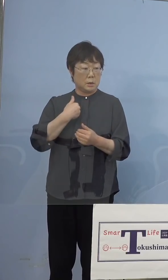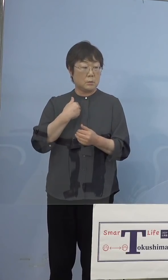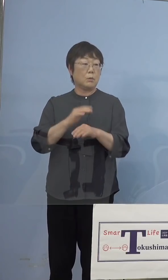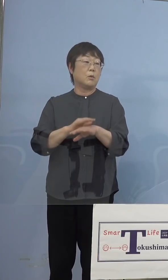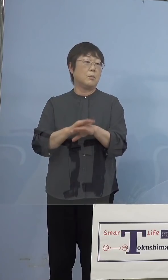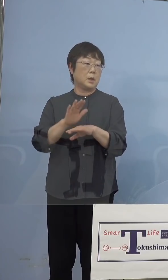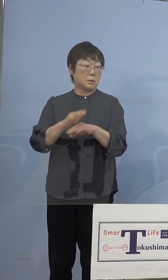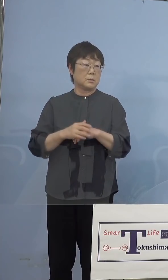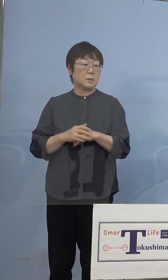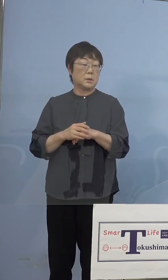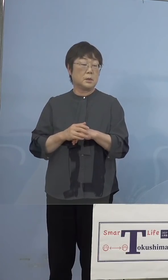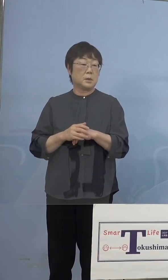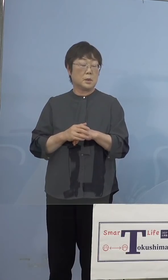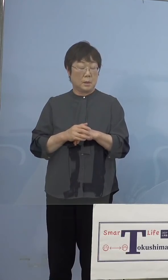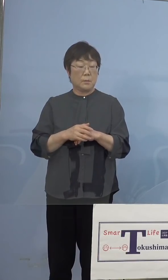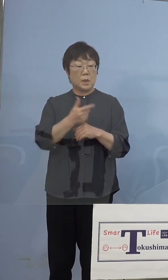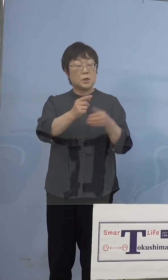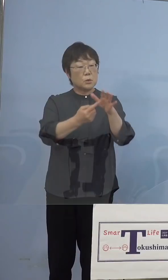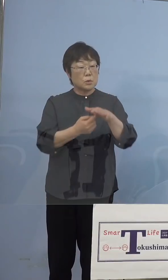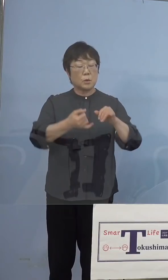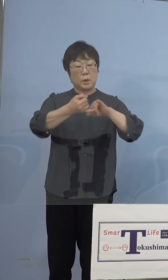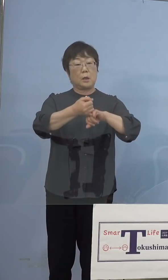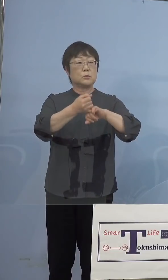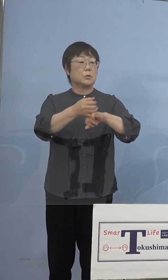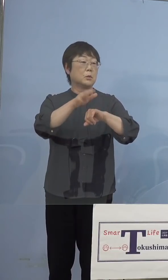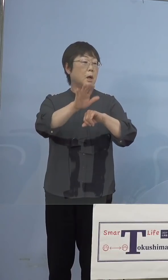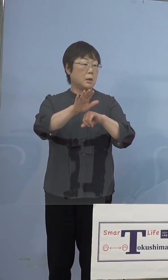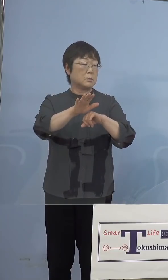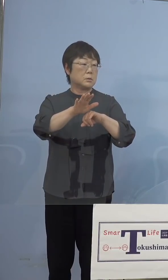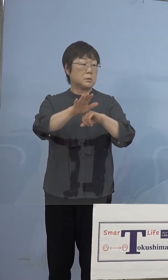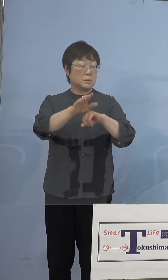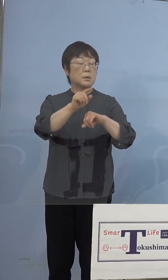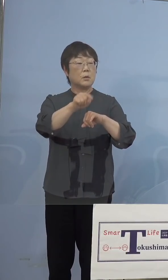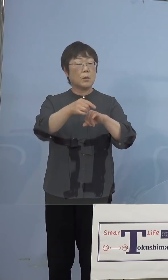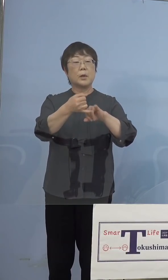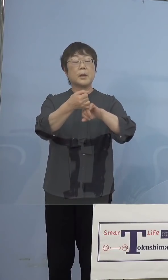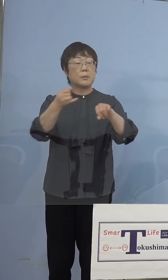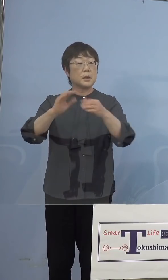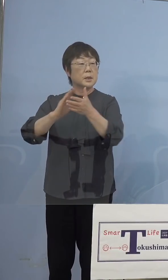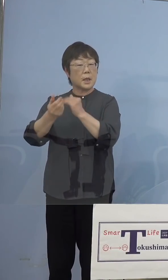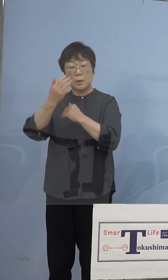ただもう向こうで約束している日をね 県の方でこっちへと、これは